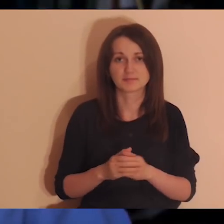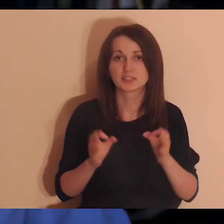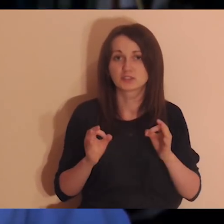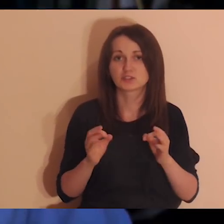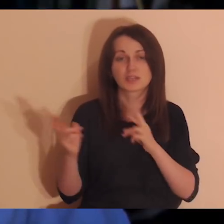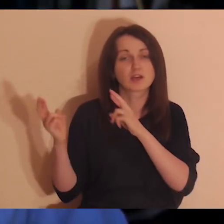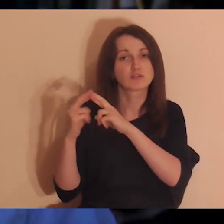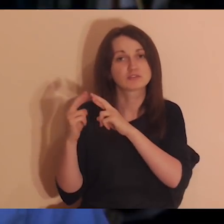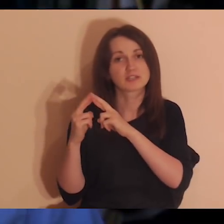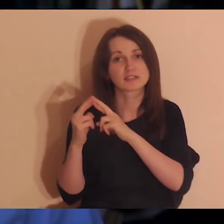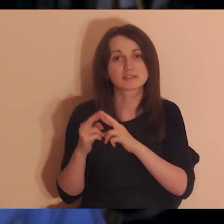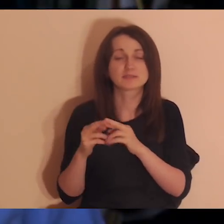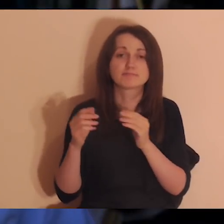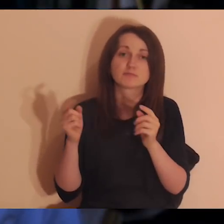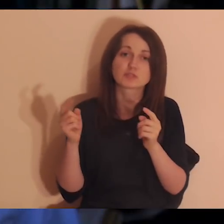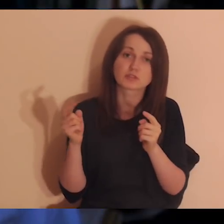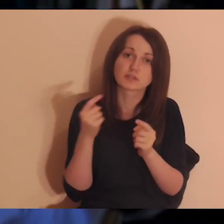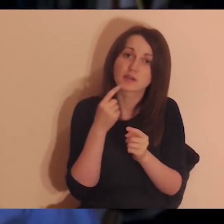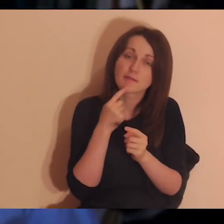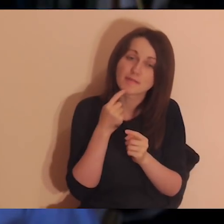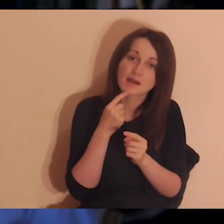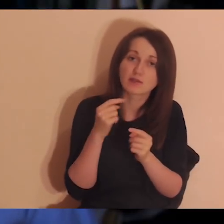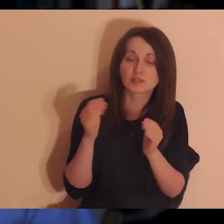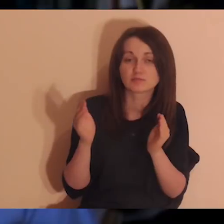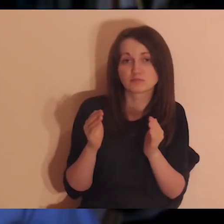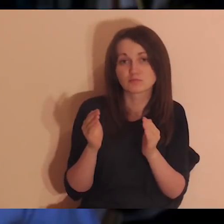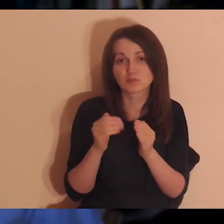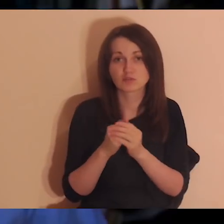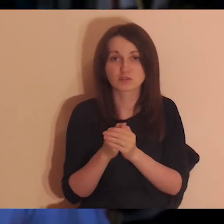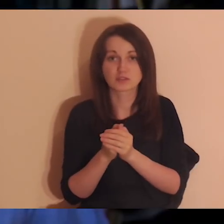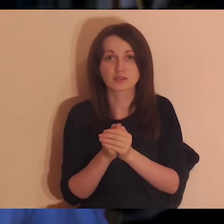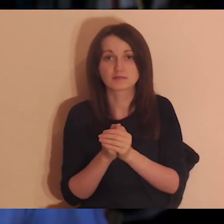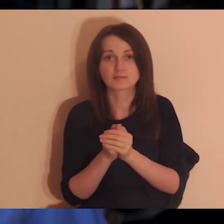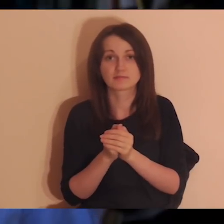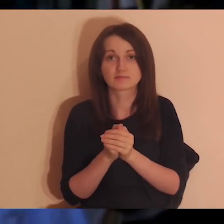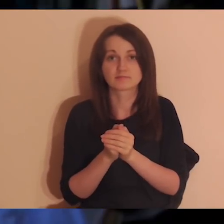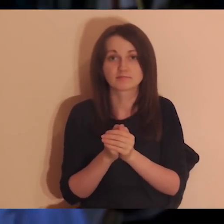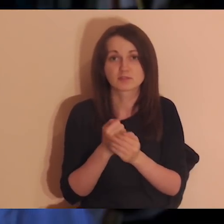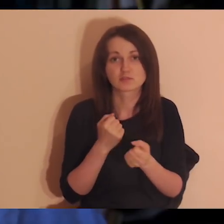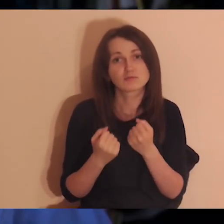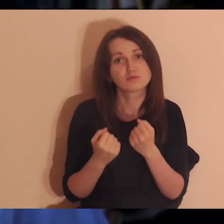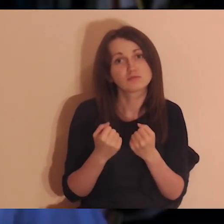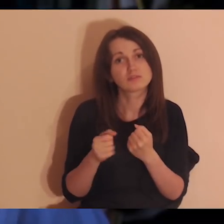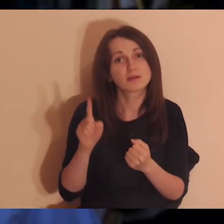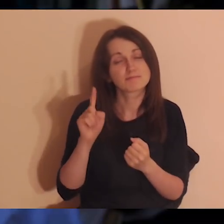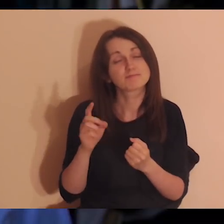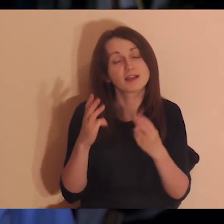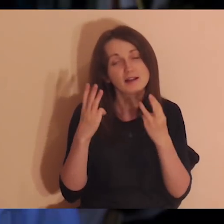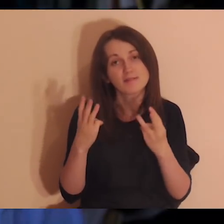Dzisiaj się zajmujemy relacjami, które są mniej lub bardziej neutralne albo dobre po prostu.